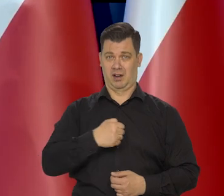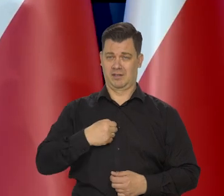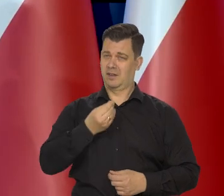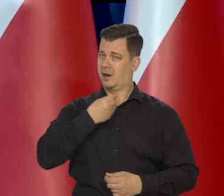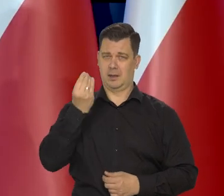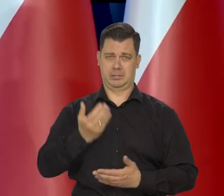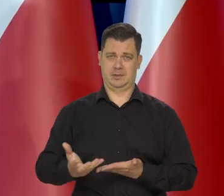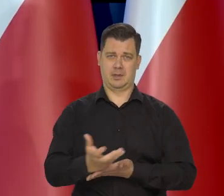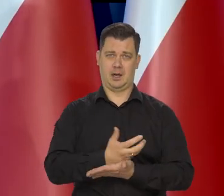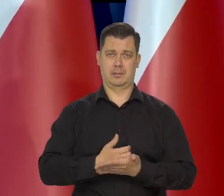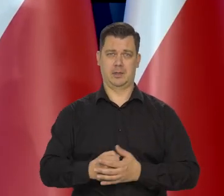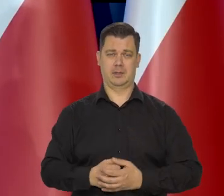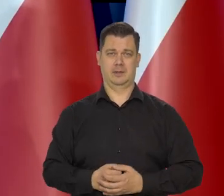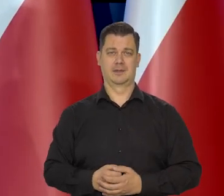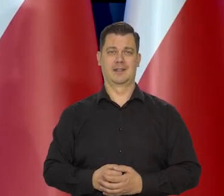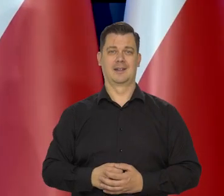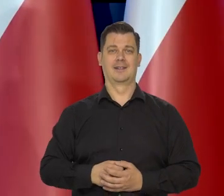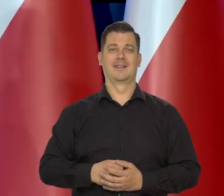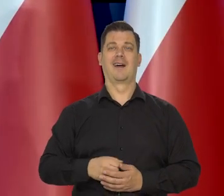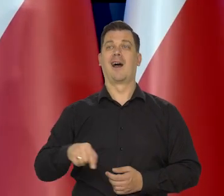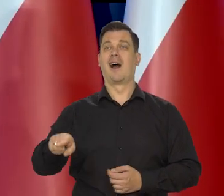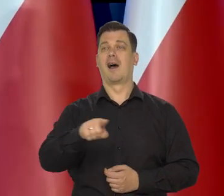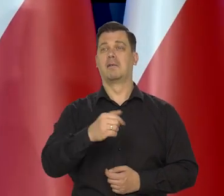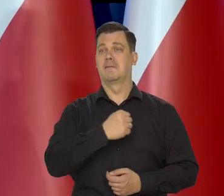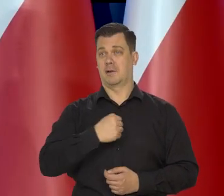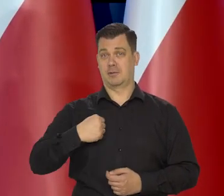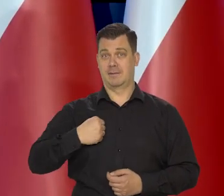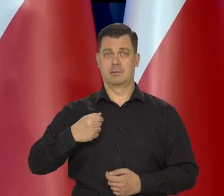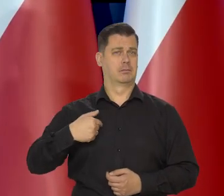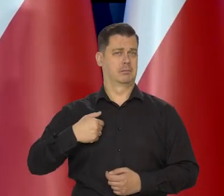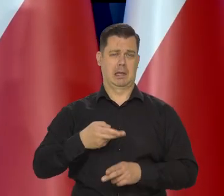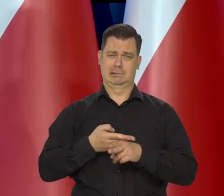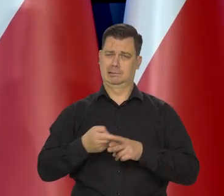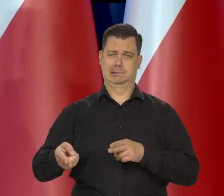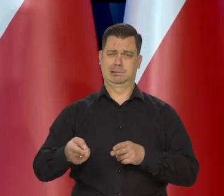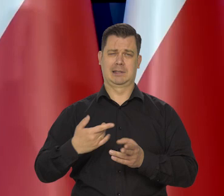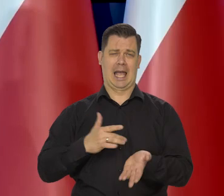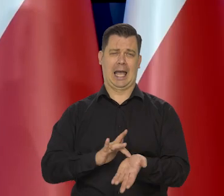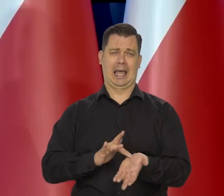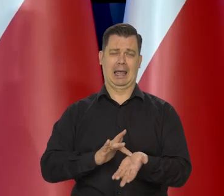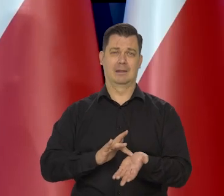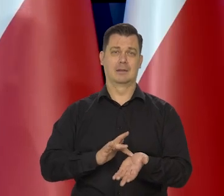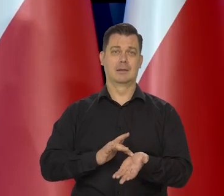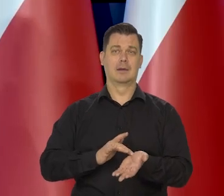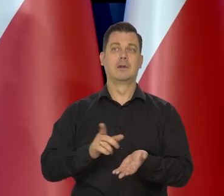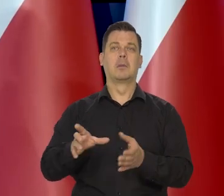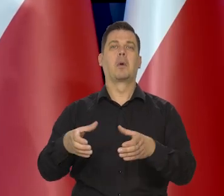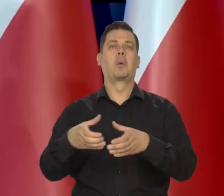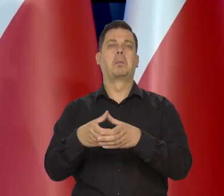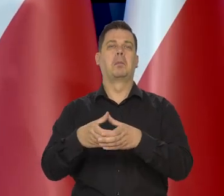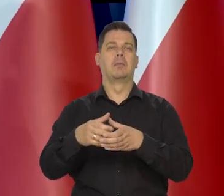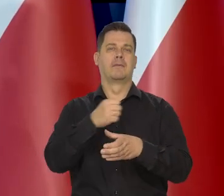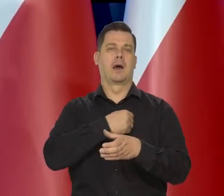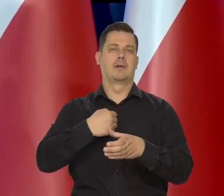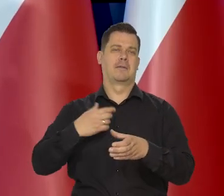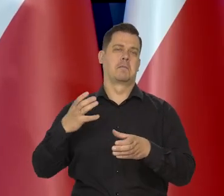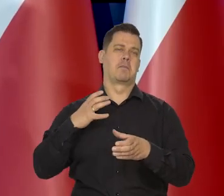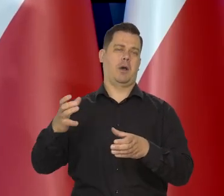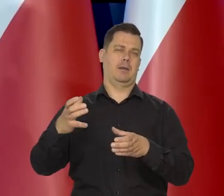My większości pewnie na tej sali warszawiacy - ja z urodzenia, no żyjemy w tej enklawie jakby zamożności w Polsce,